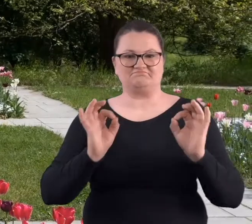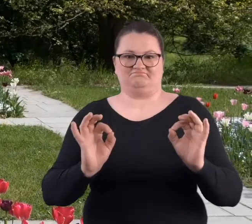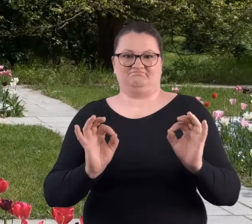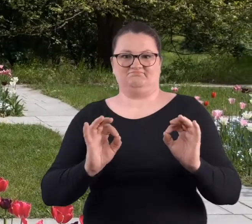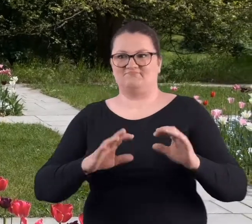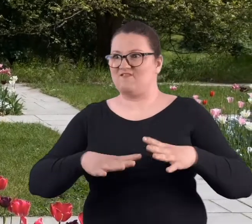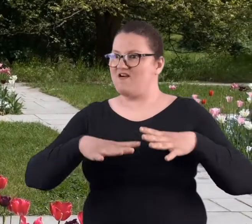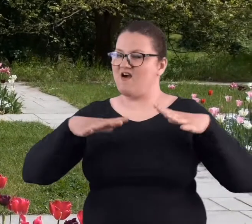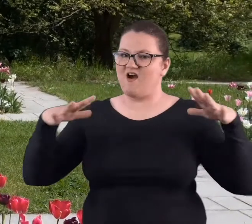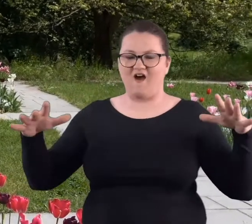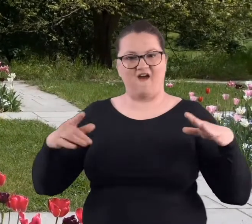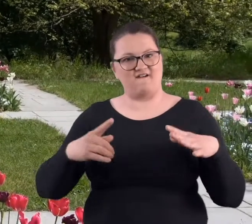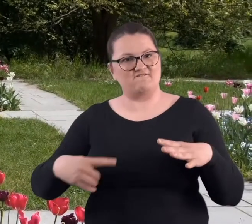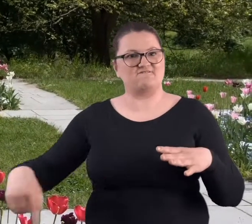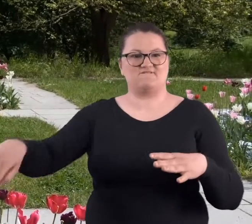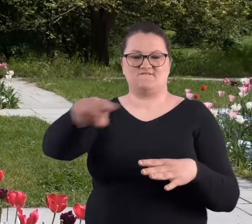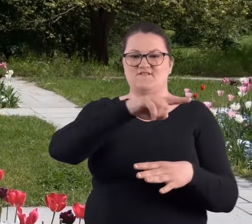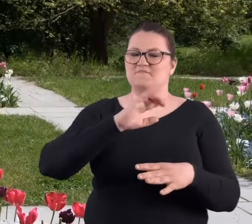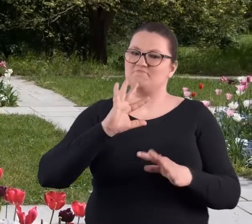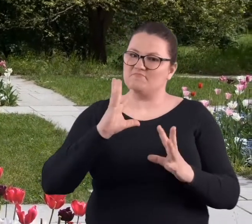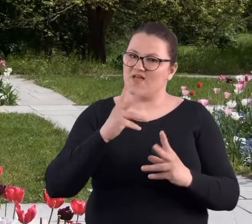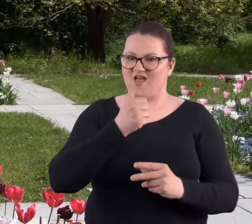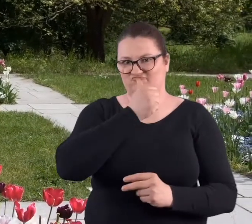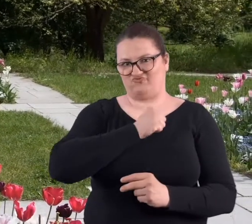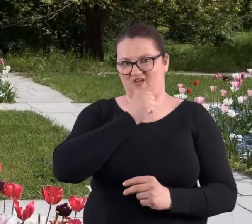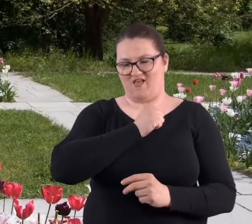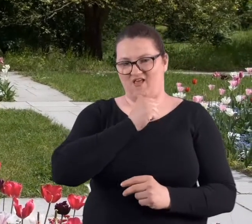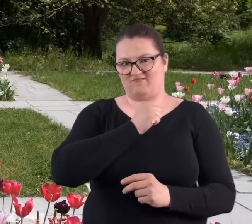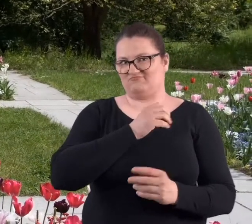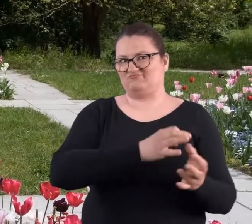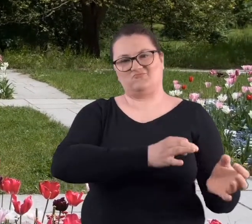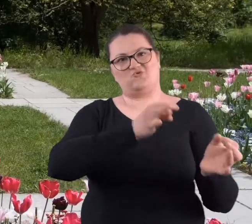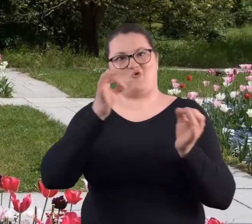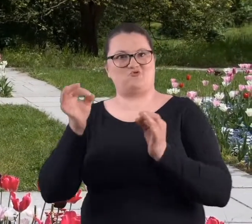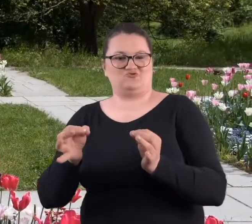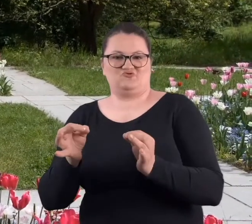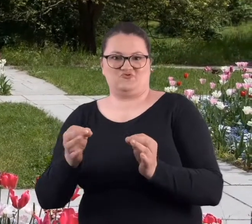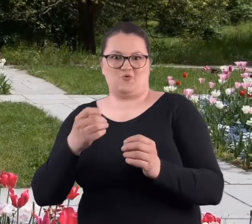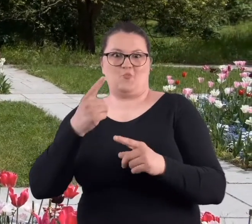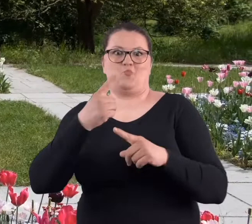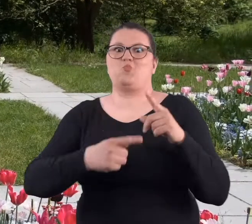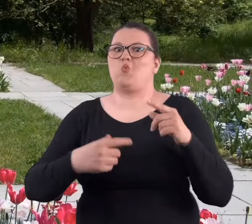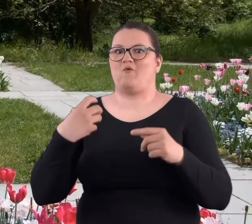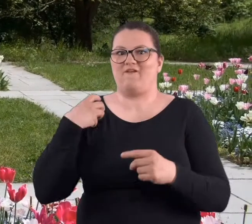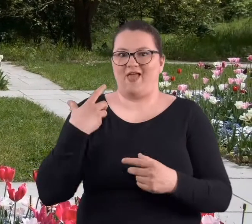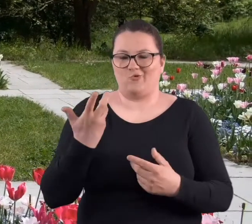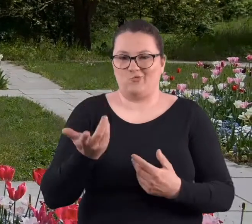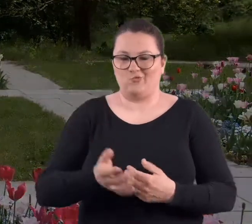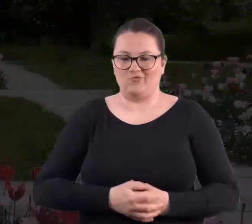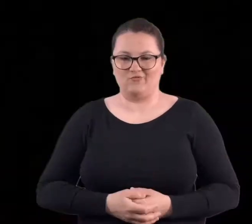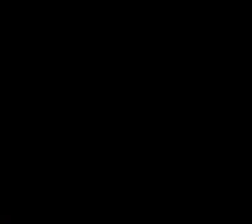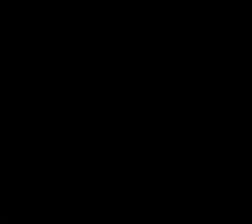się ogromną połacią pięknej zieleni, która przetrwała ponad pół wieku.